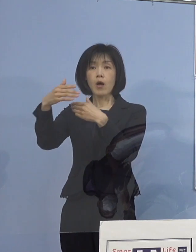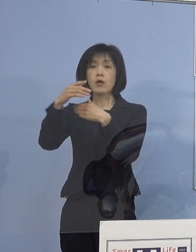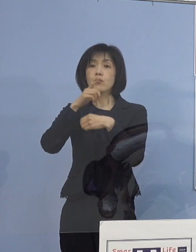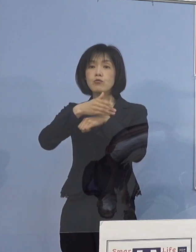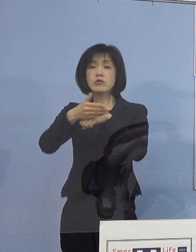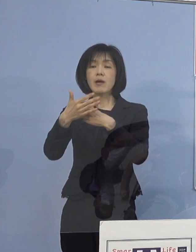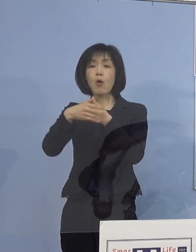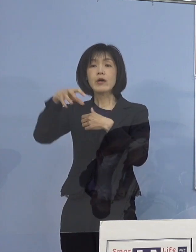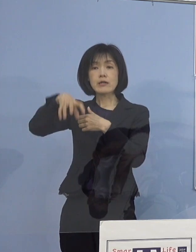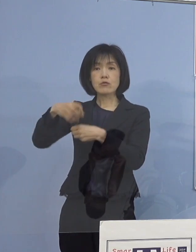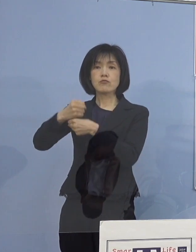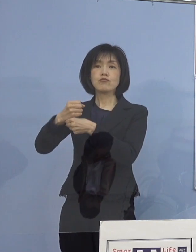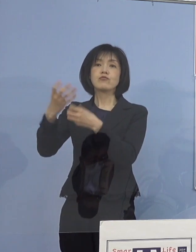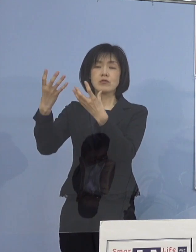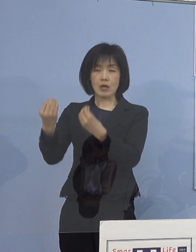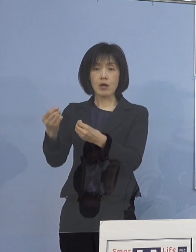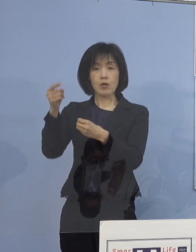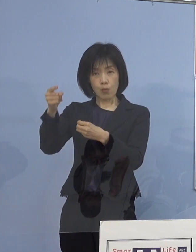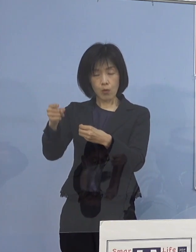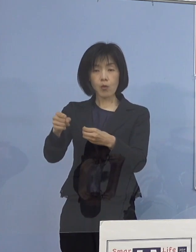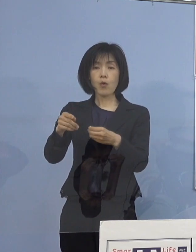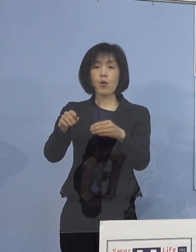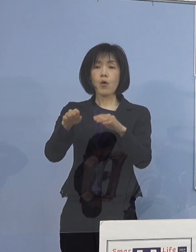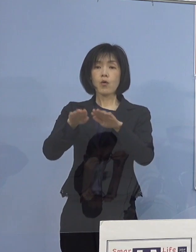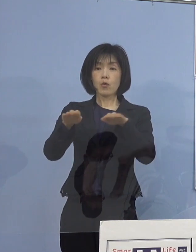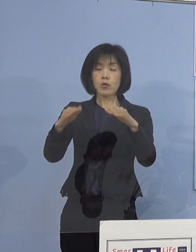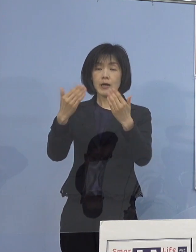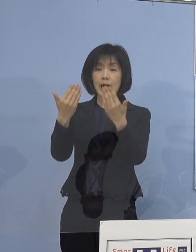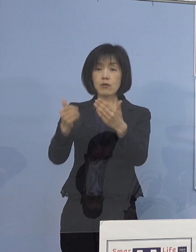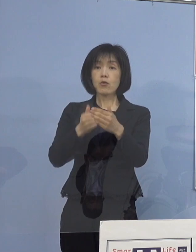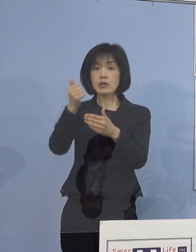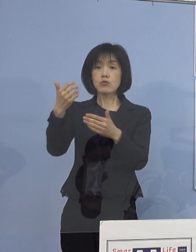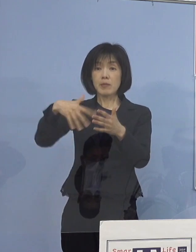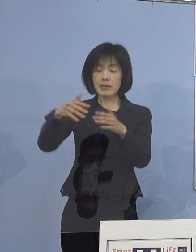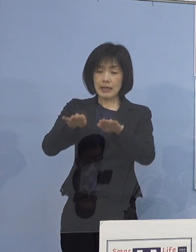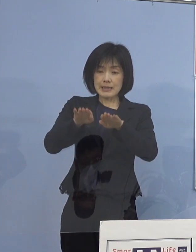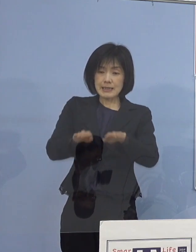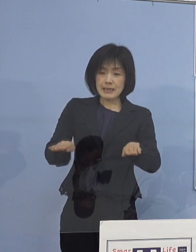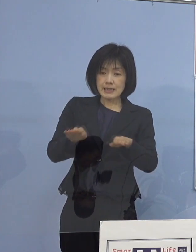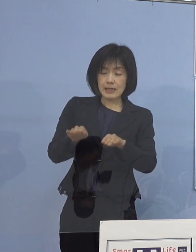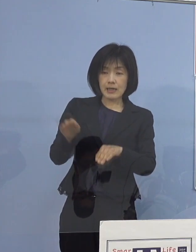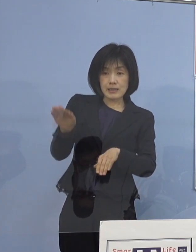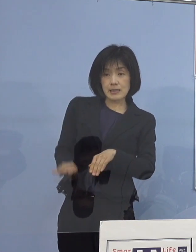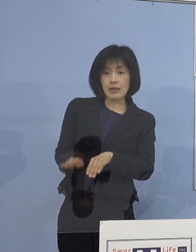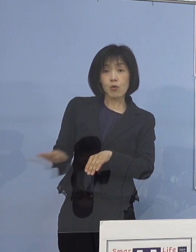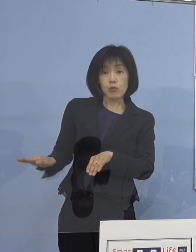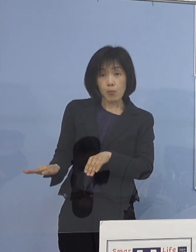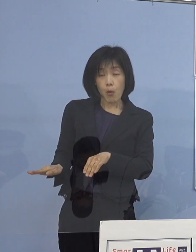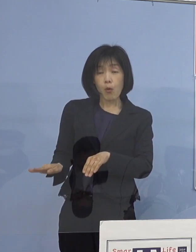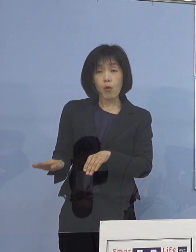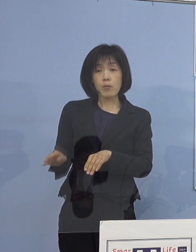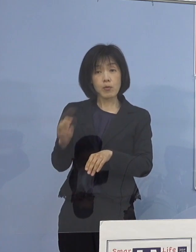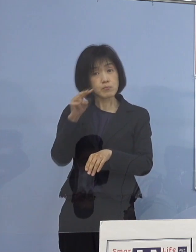ということで、これを未就学児がいらっしゃるご家庭にも しっかりと届けることができるように